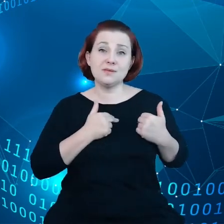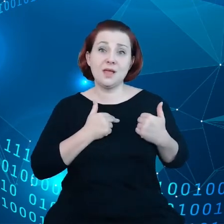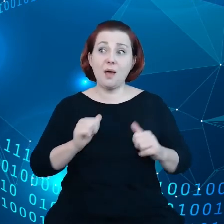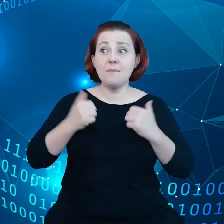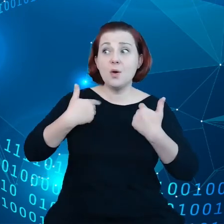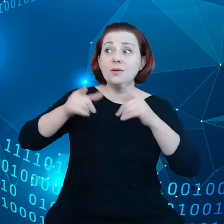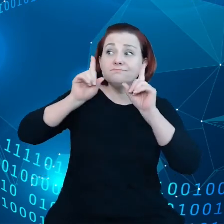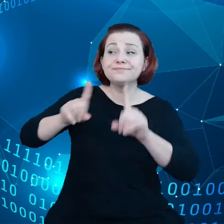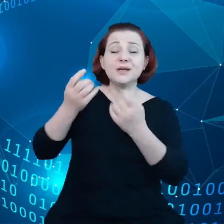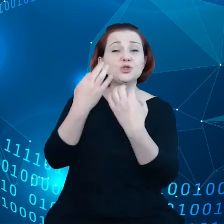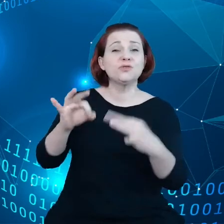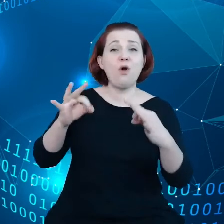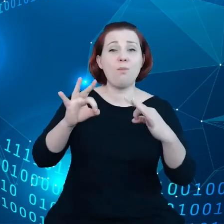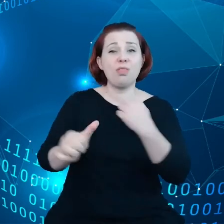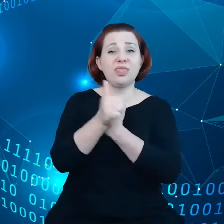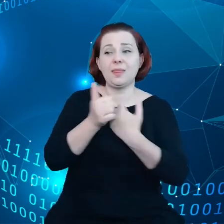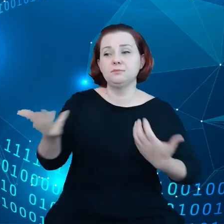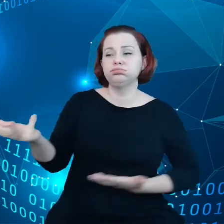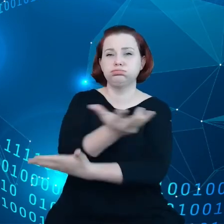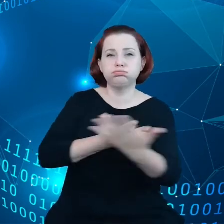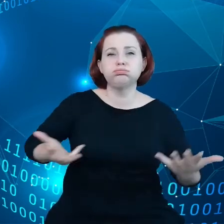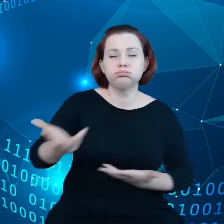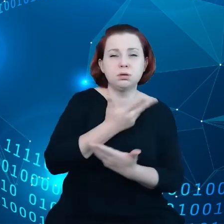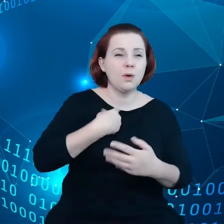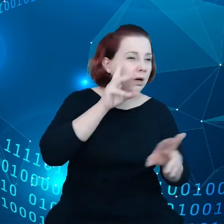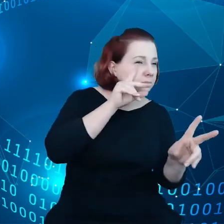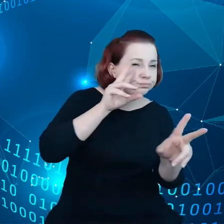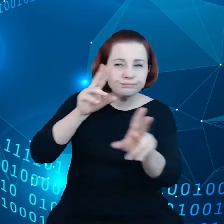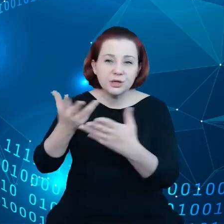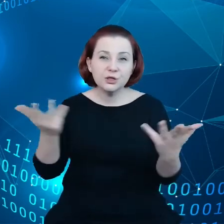przepływ danych. Zidentyfikowano przez różne przestrzenie danych,